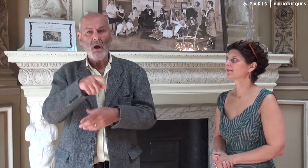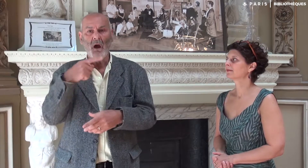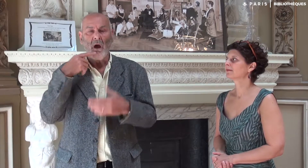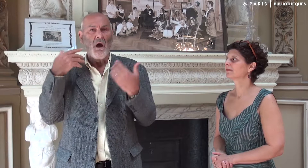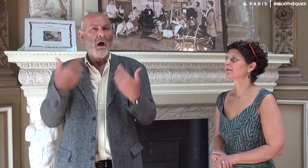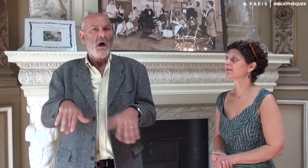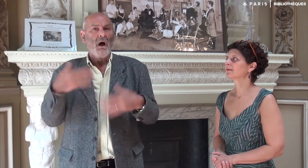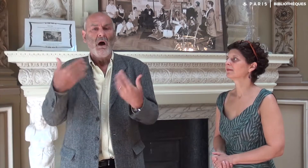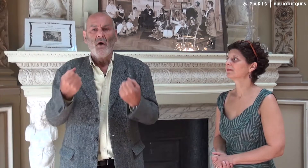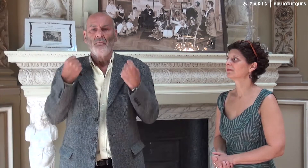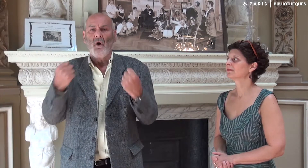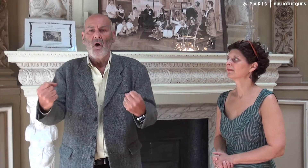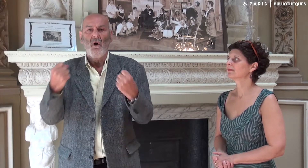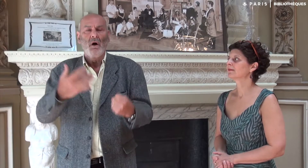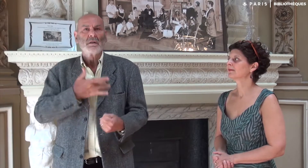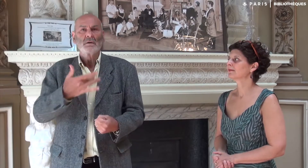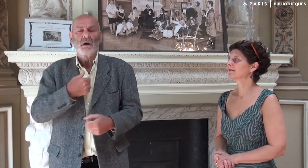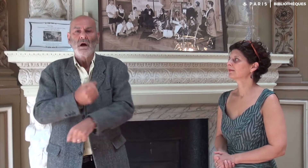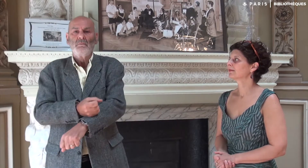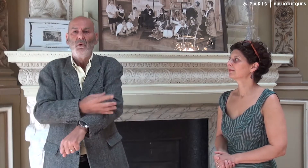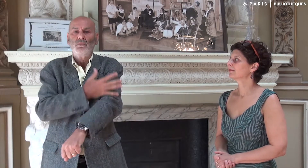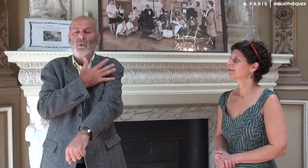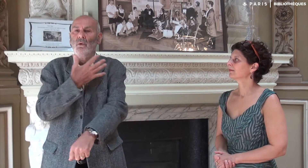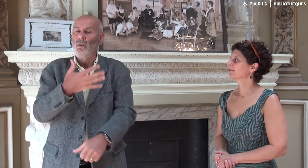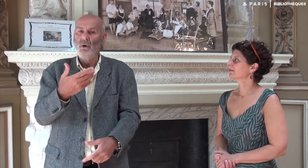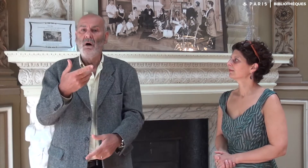Après toutes ces émotions et cet intérêt,